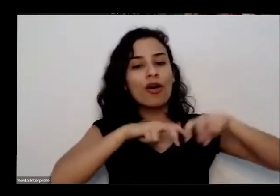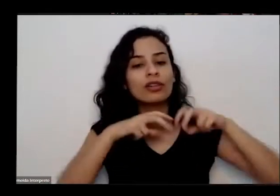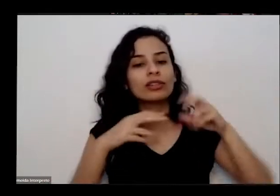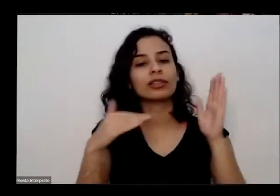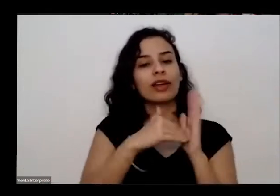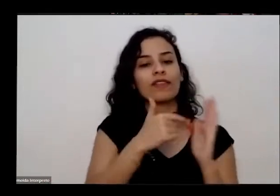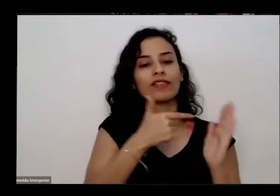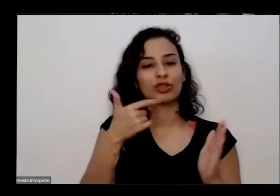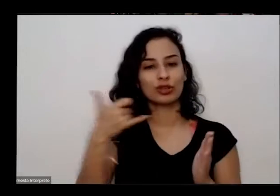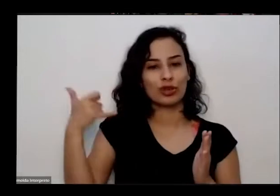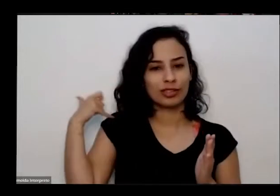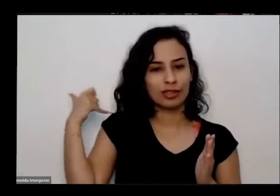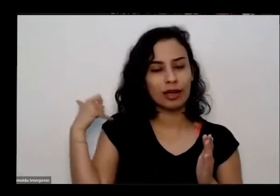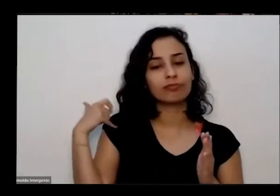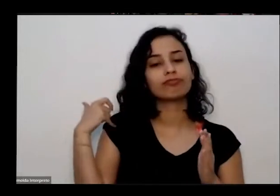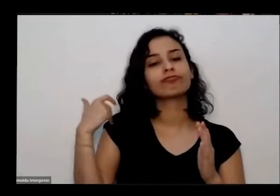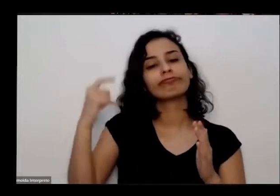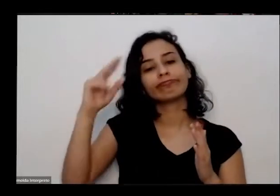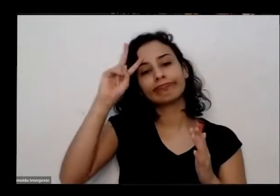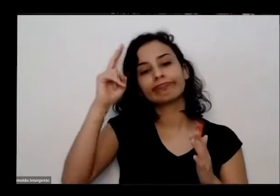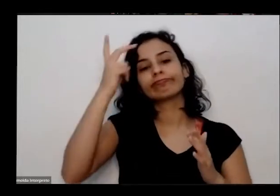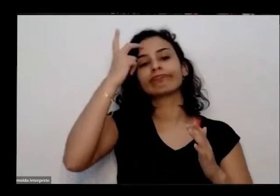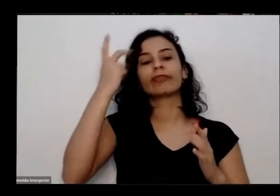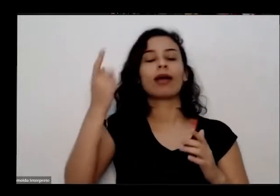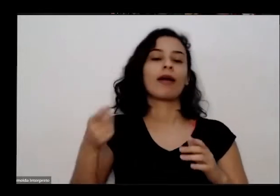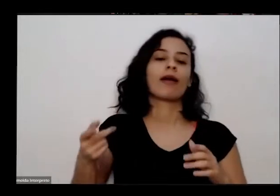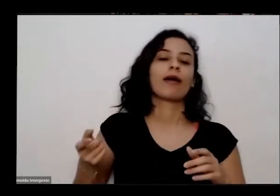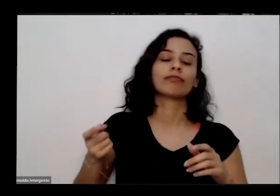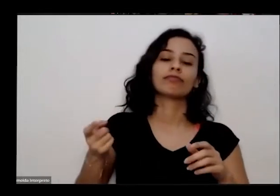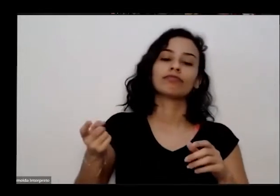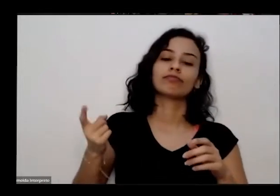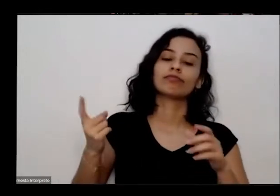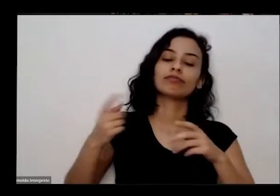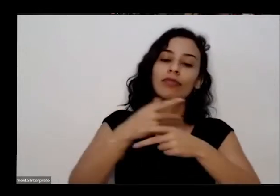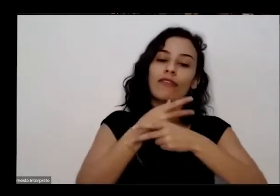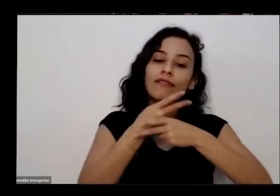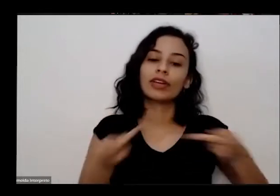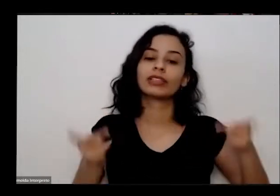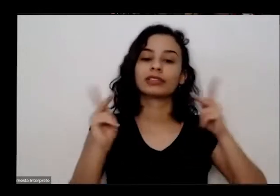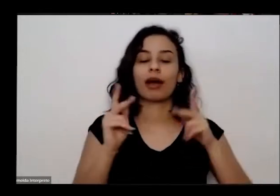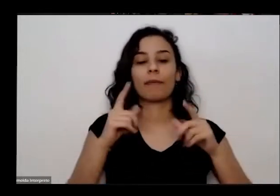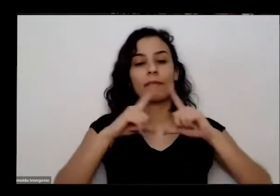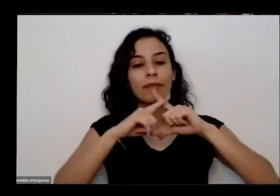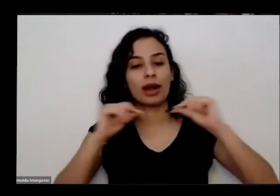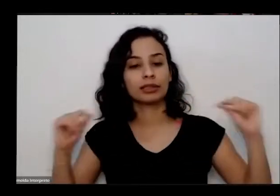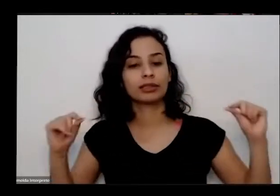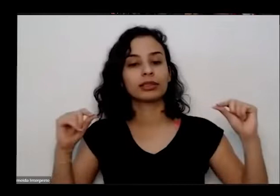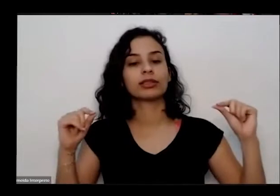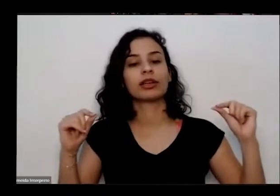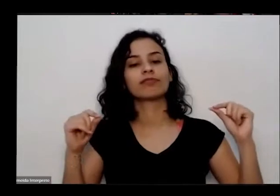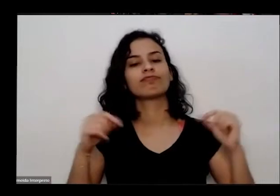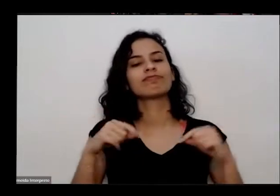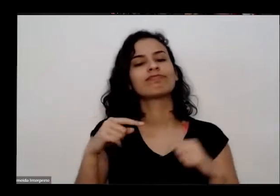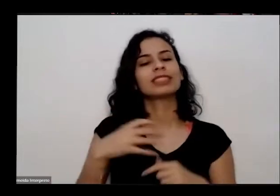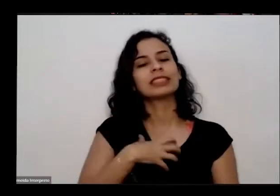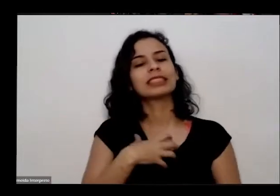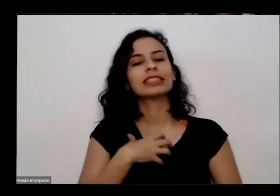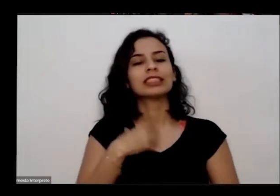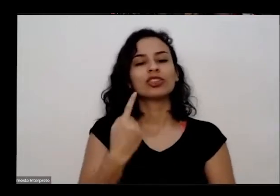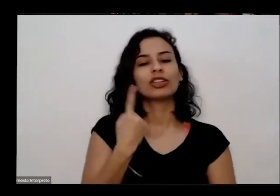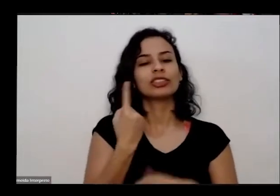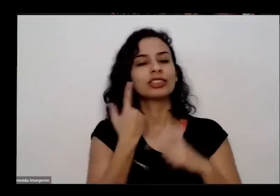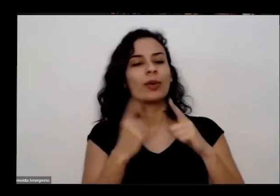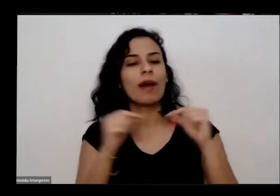estudar e trabalhar aqui sozinha para diminuir a saudade e não se afastar da terra Juarez começou a